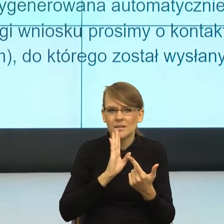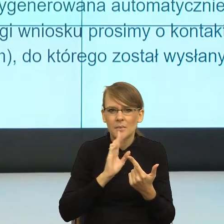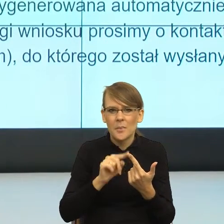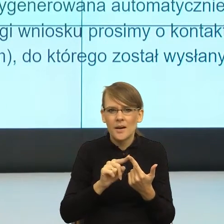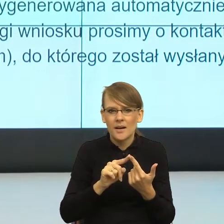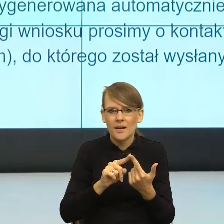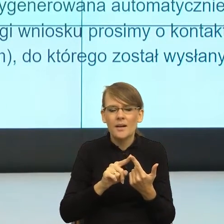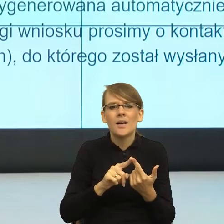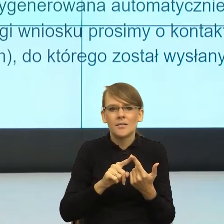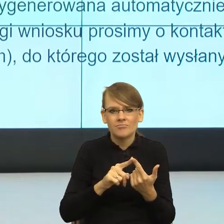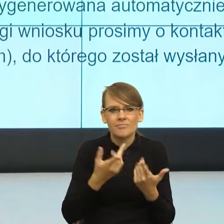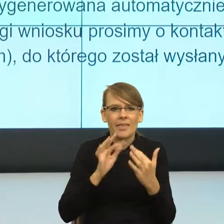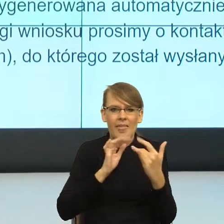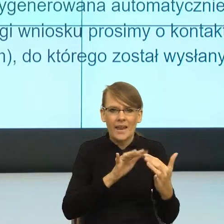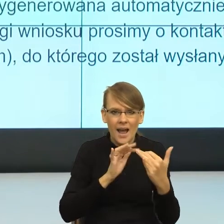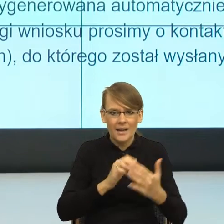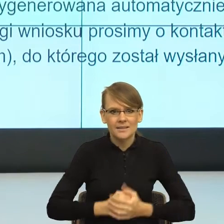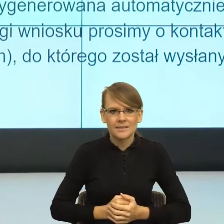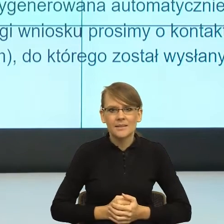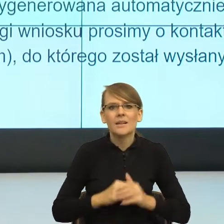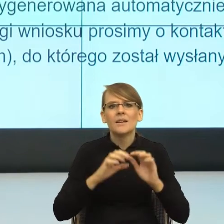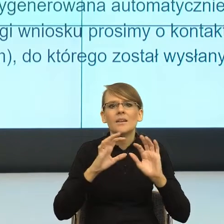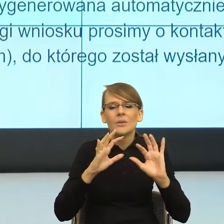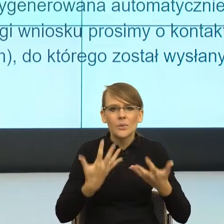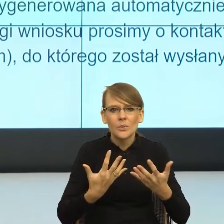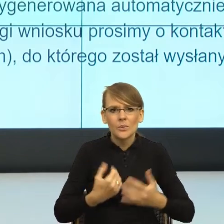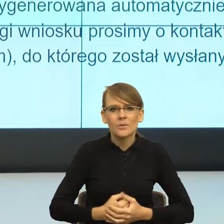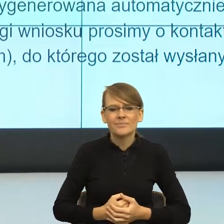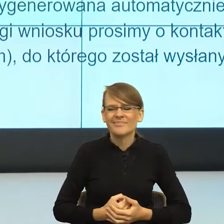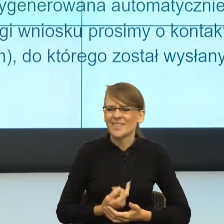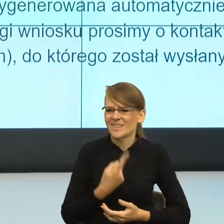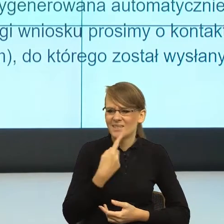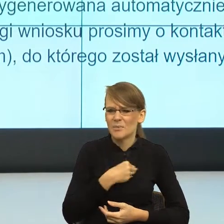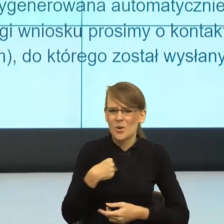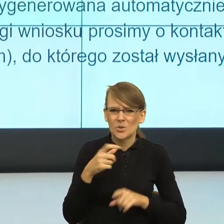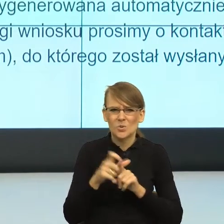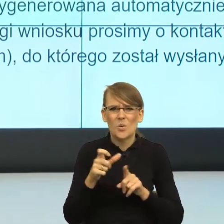czyli za język z tymi... Brakuje mi po polsku słowa, maszynami/robotami,